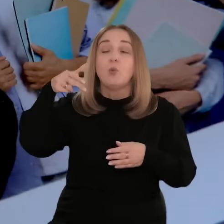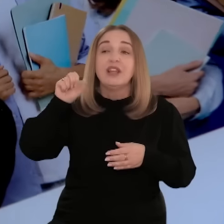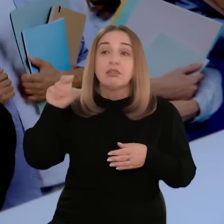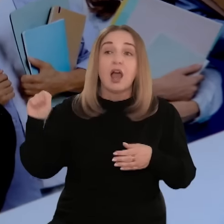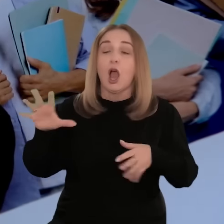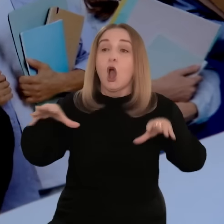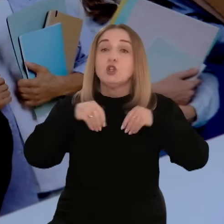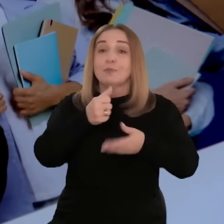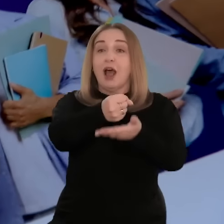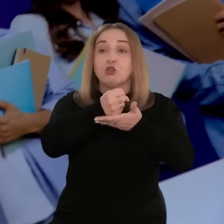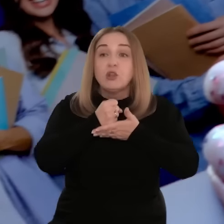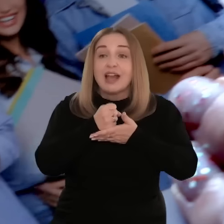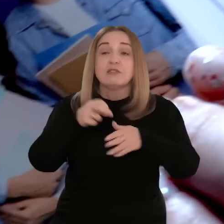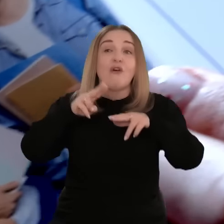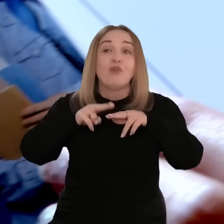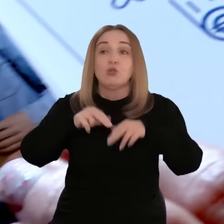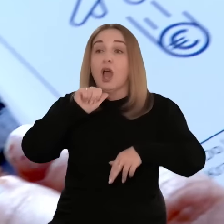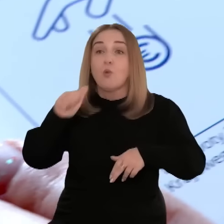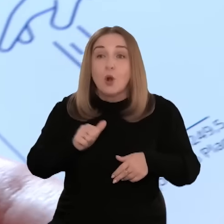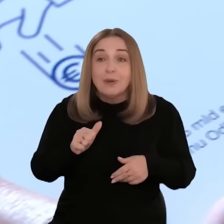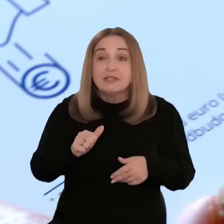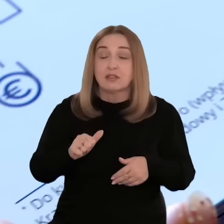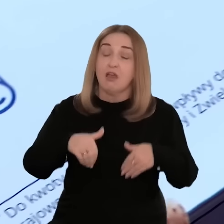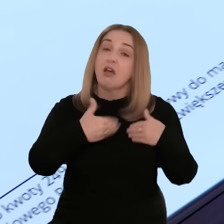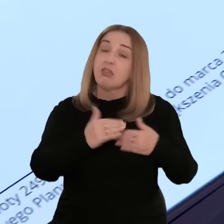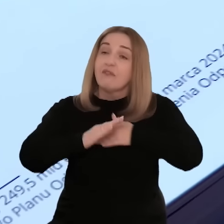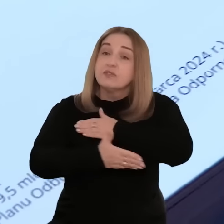Pani Paulina skorzystała z dotacji w ramach Funduszy Europejskich